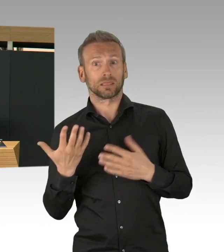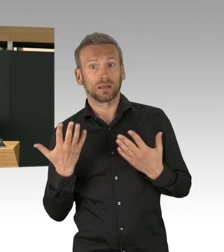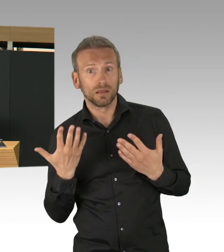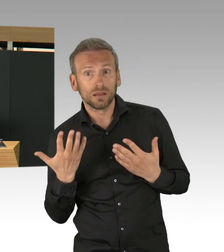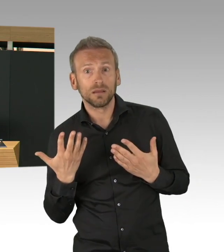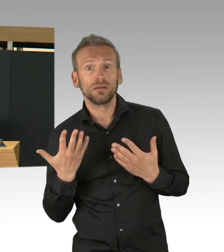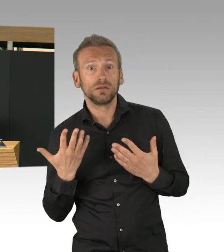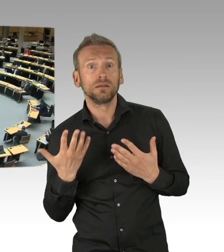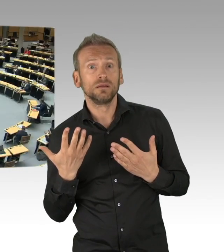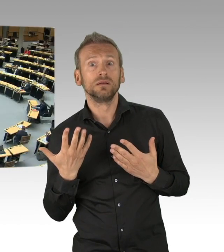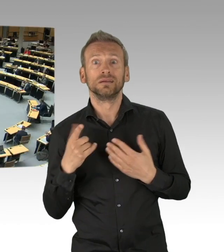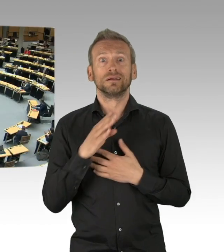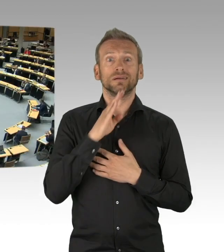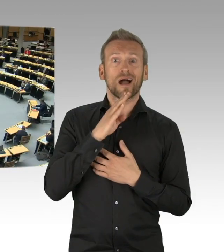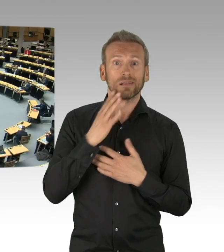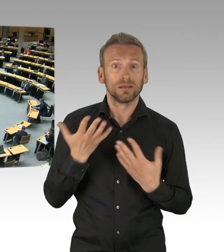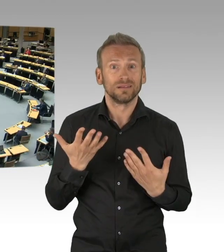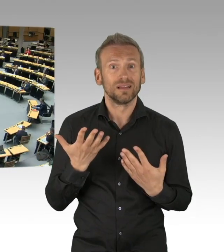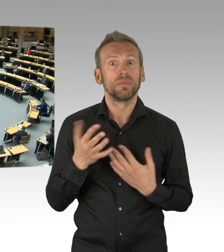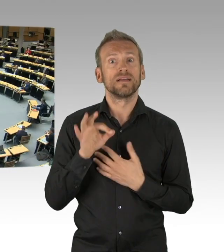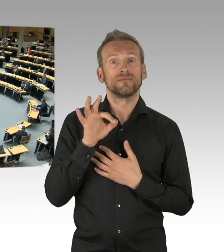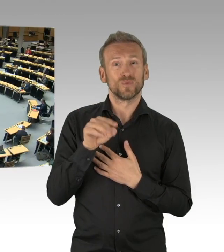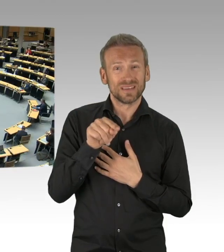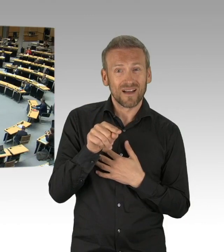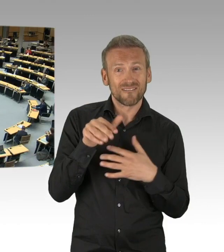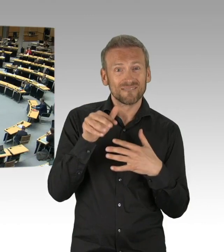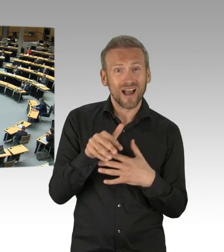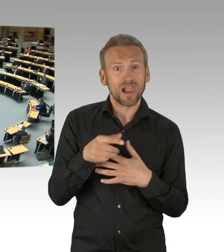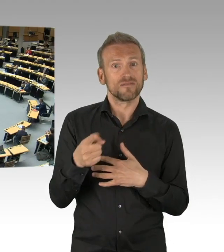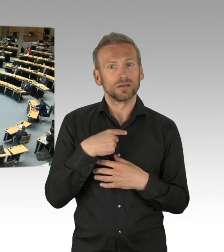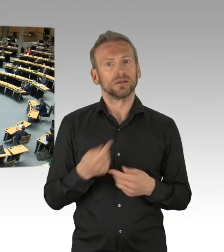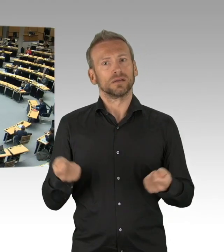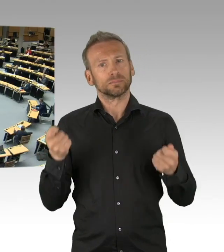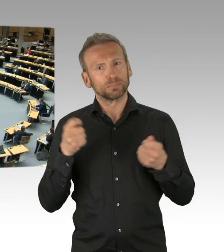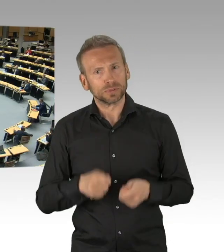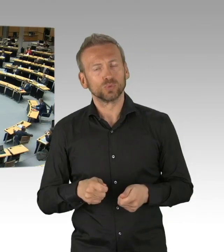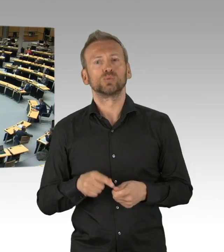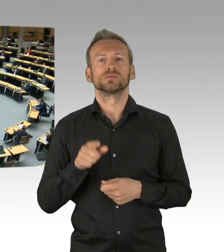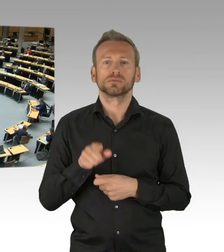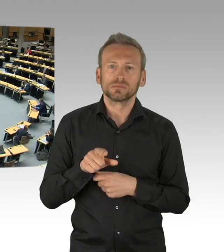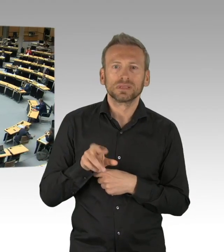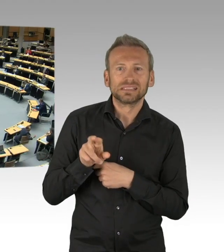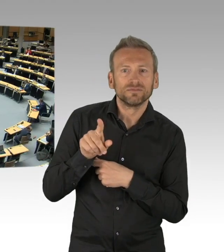(Beifall)